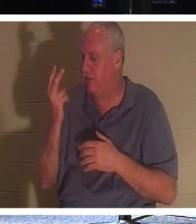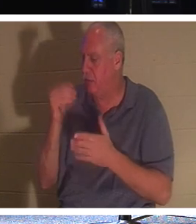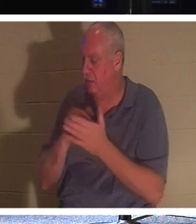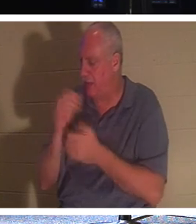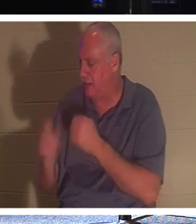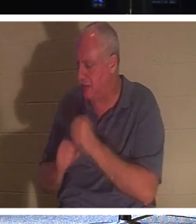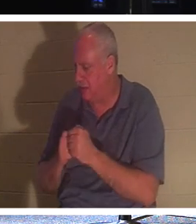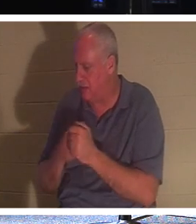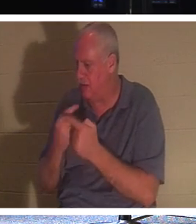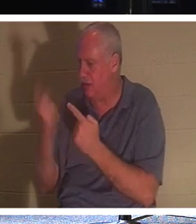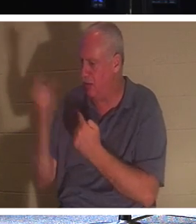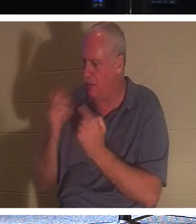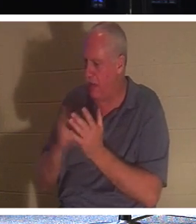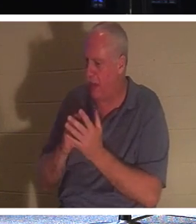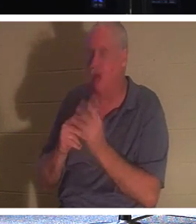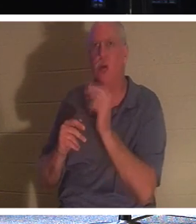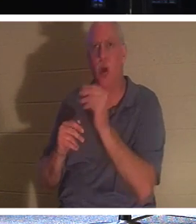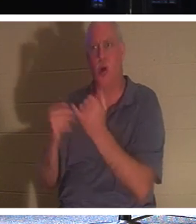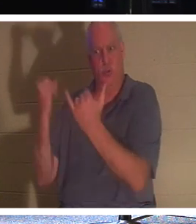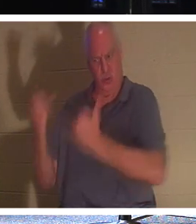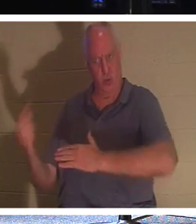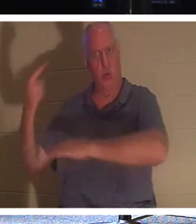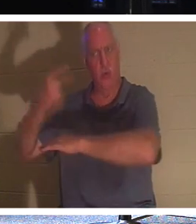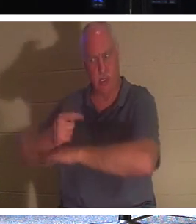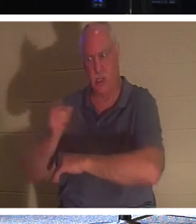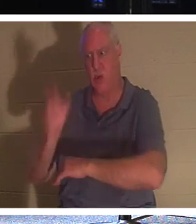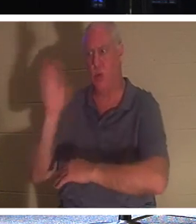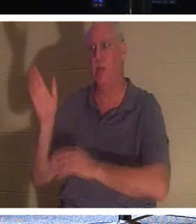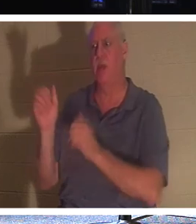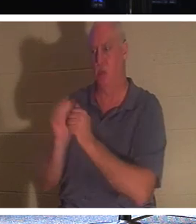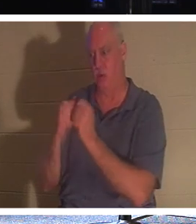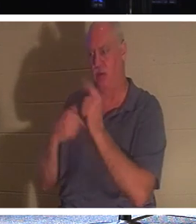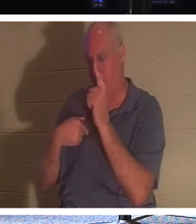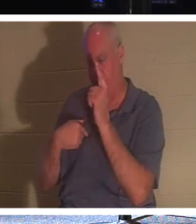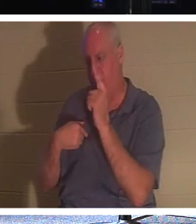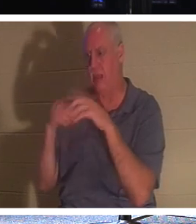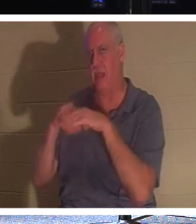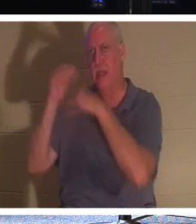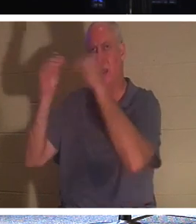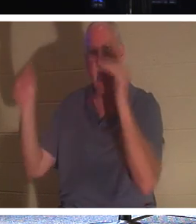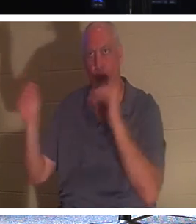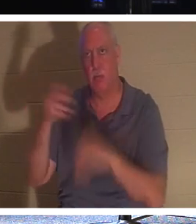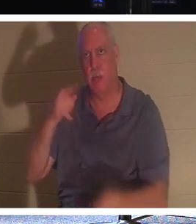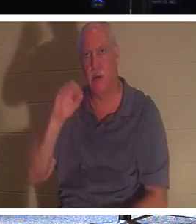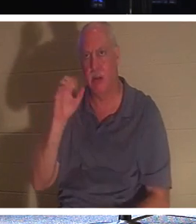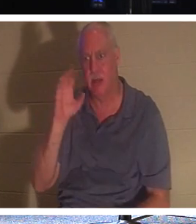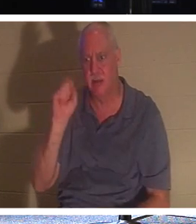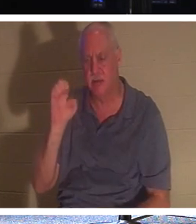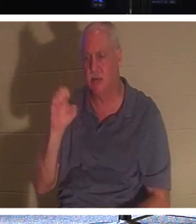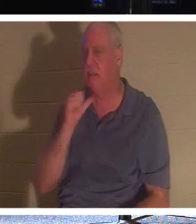Du kommst. Nein, dieser Tag sollst du sein. Er hat in 2.000 Jahren nicht gesagt: „Ich werde dich treffen.“ Ich werde in zwei Minuten für dich zurückkommen